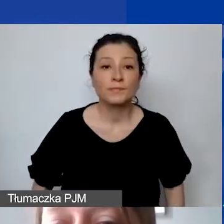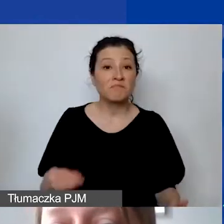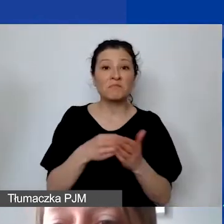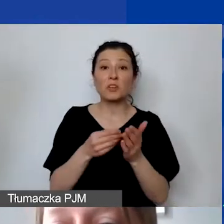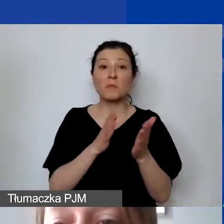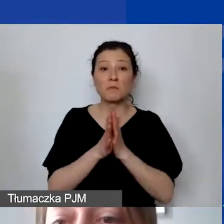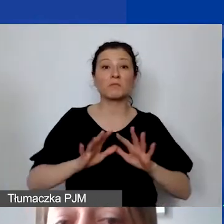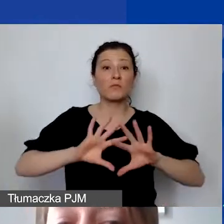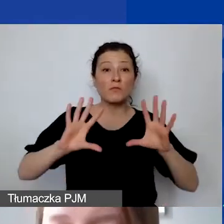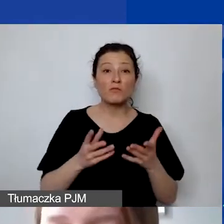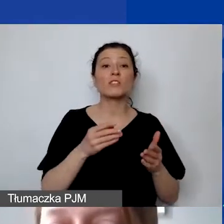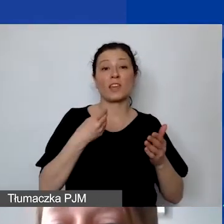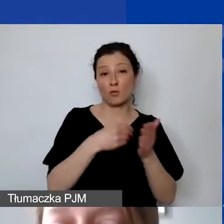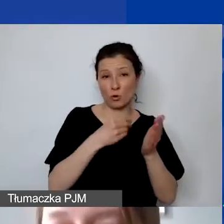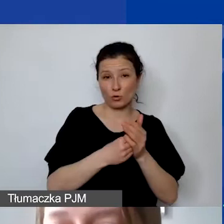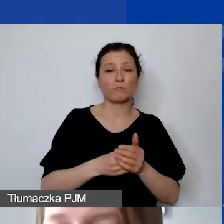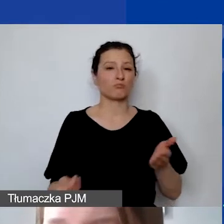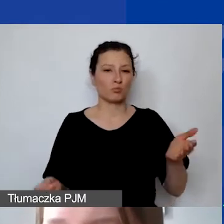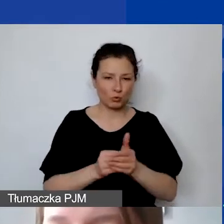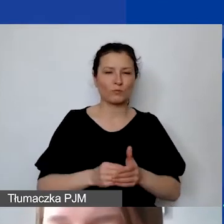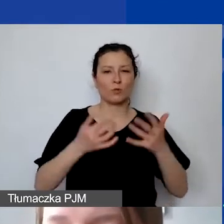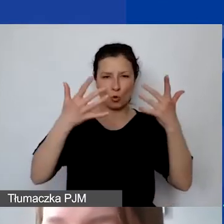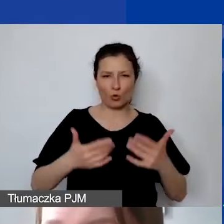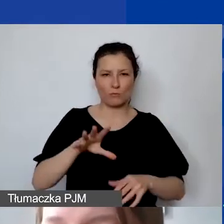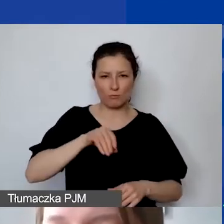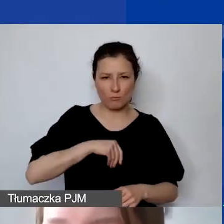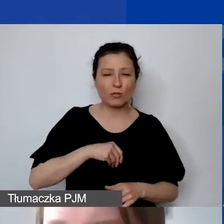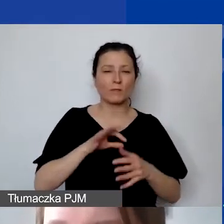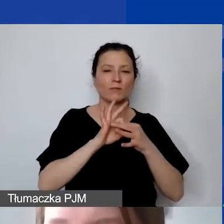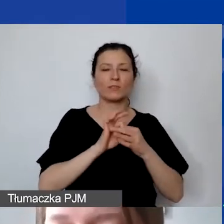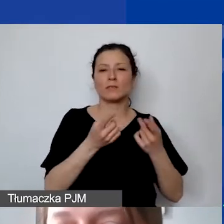które są związane z realizacją działań przedstawionych we wniosku,